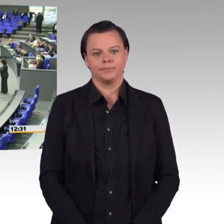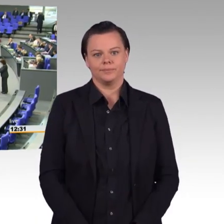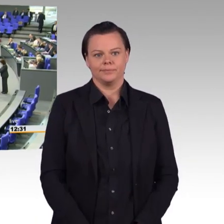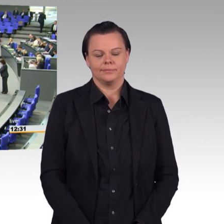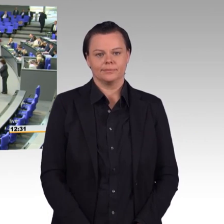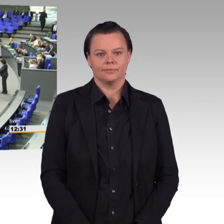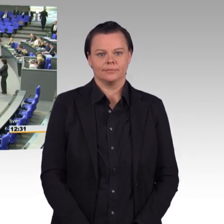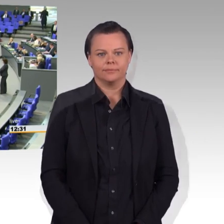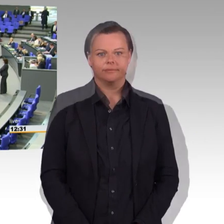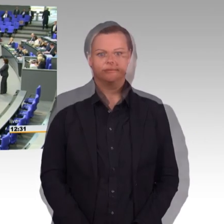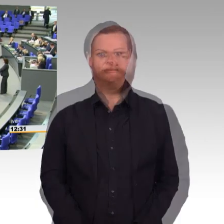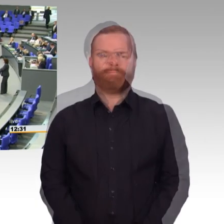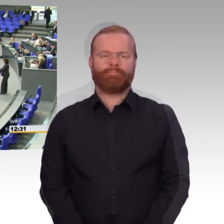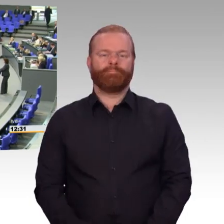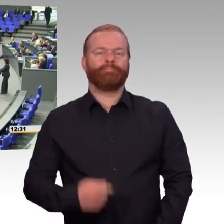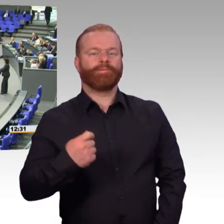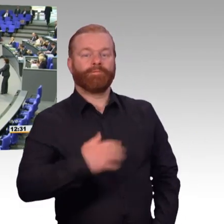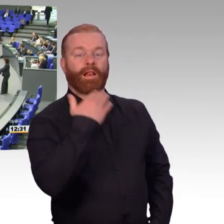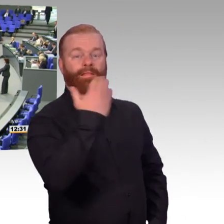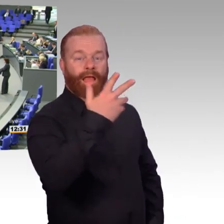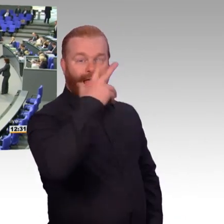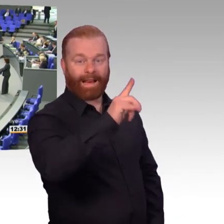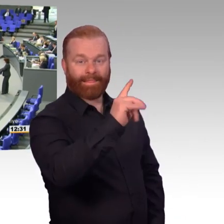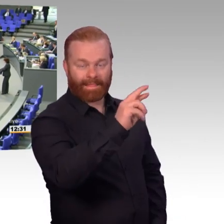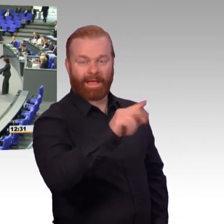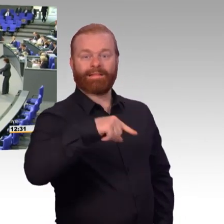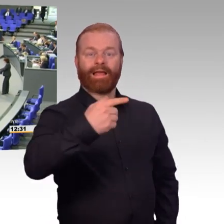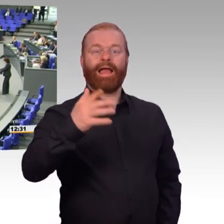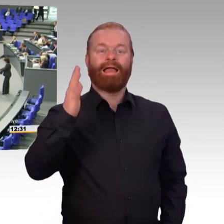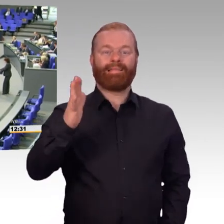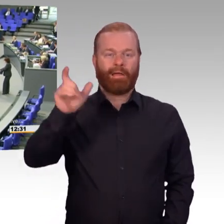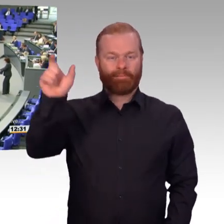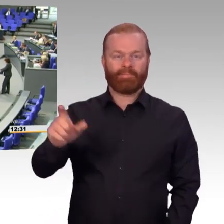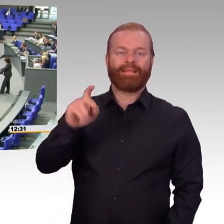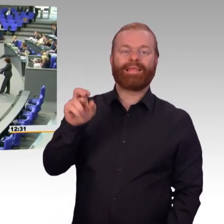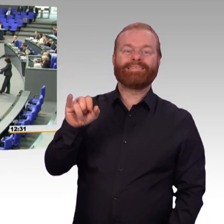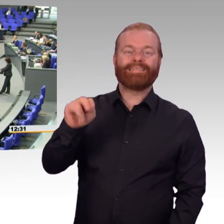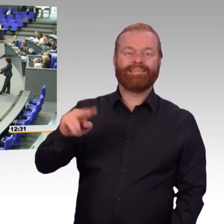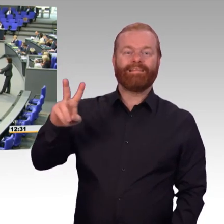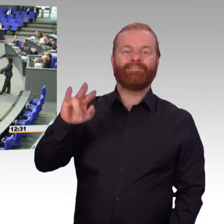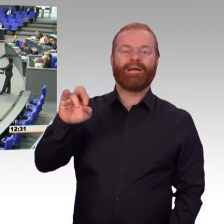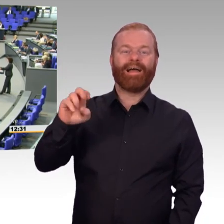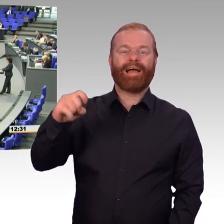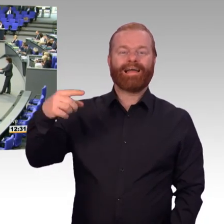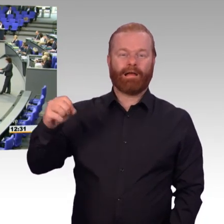(Rednerwechsel) Frau Bundestagspräsidentin, sehr geehrte Damen und Herren, liebe Kolleginnen und Kollegen. Unsere Koalition setzt mit dem